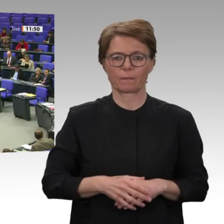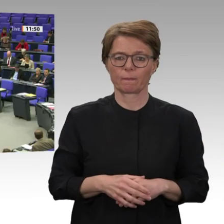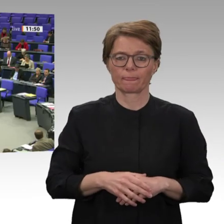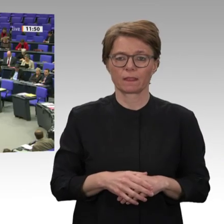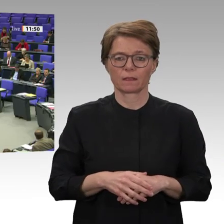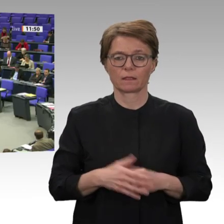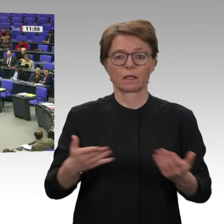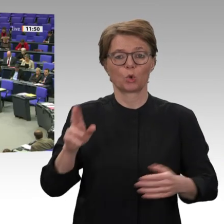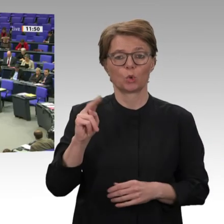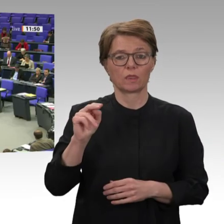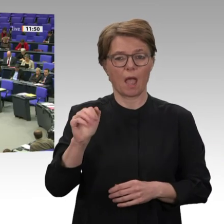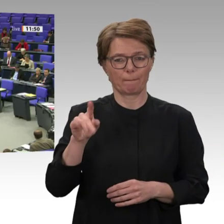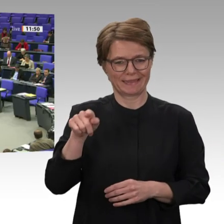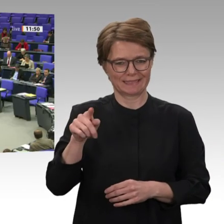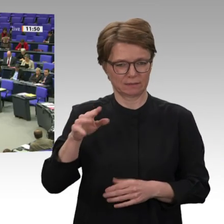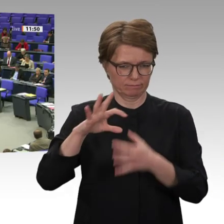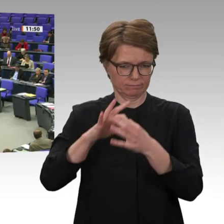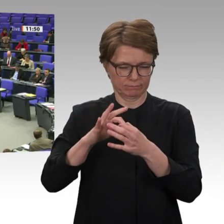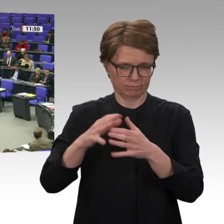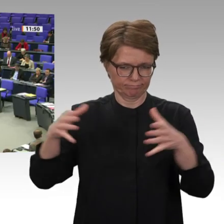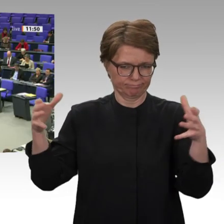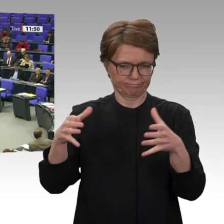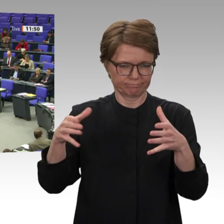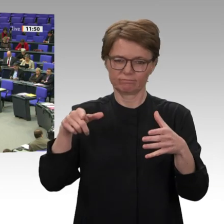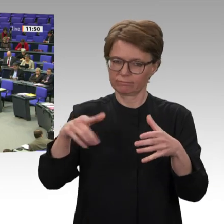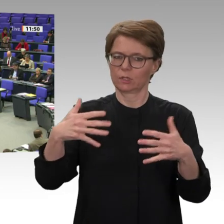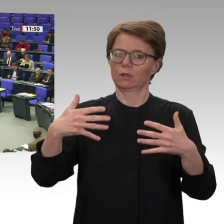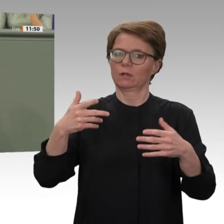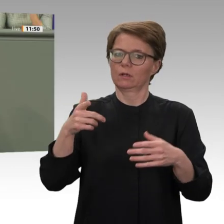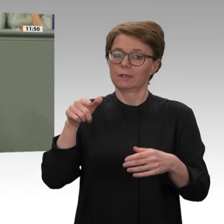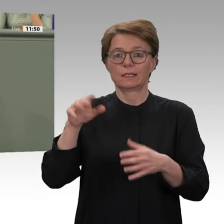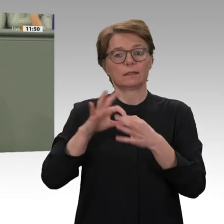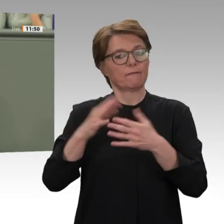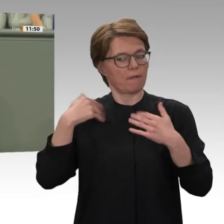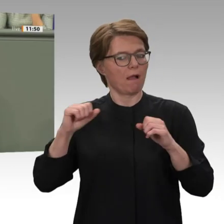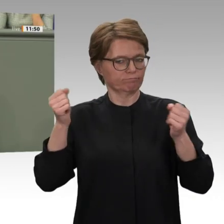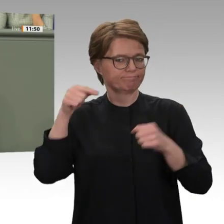Seit 2016 haben EU und Bundesregierung begonnen, die Kooperation mit dem Diktator Baschir